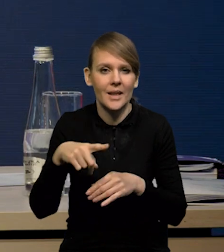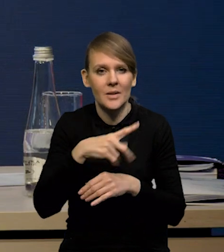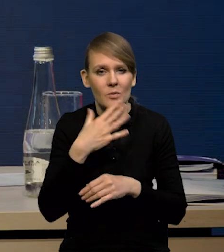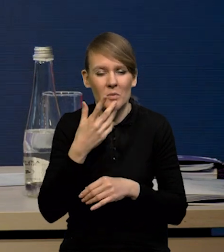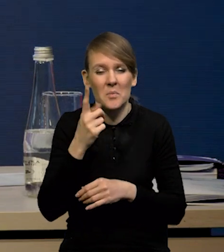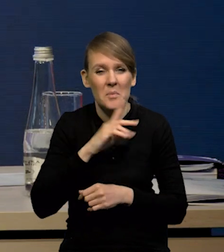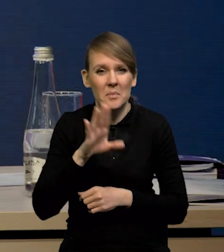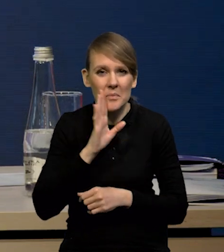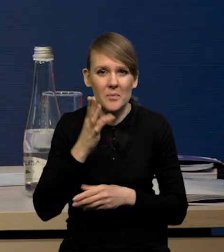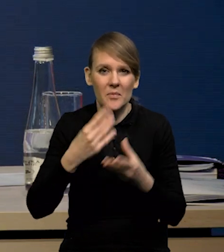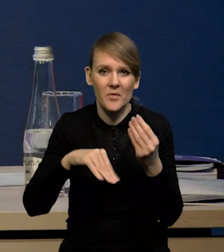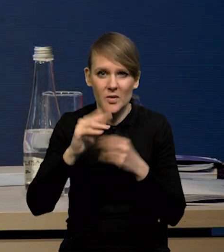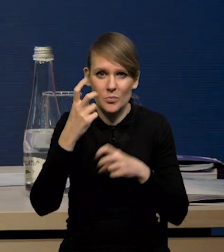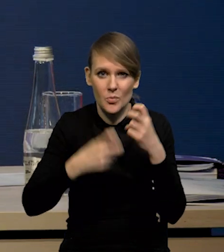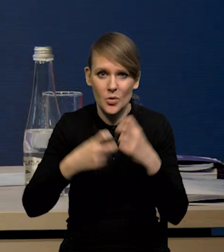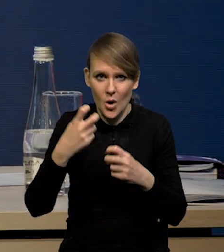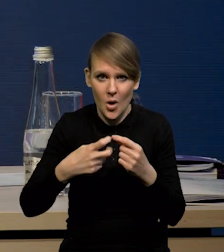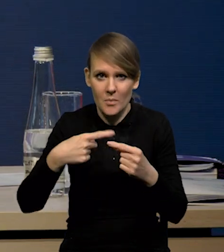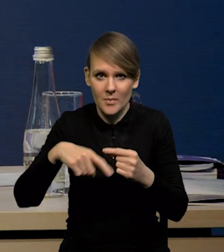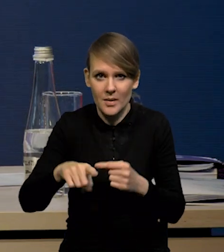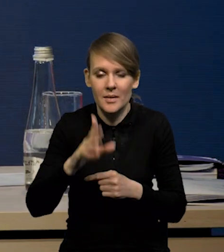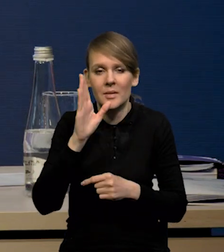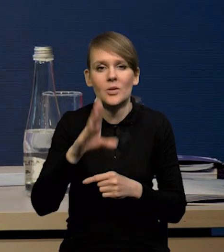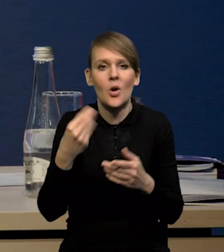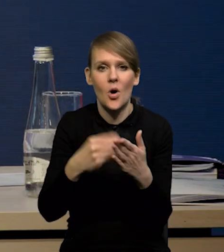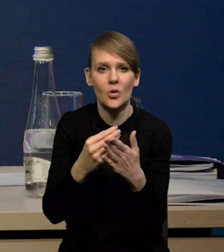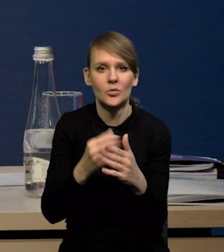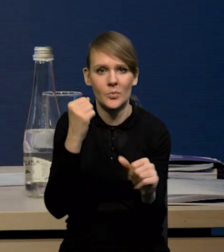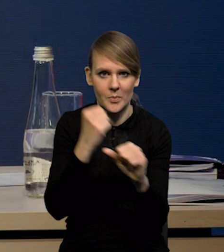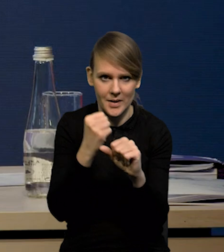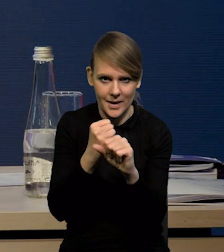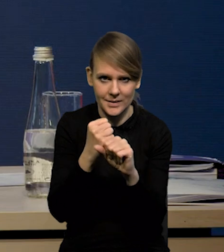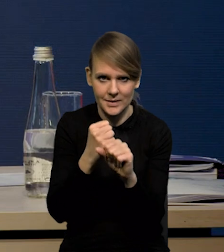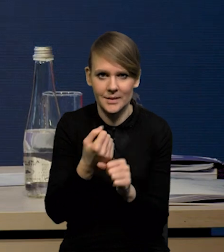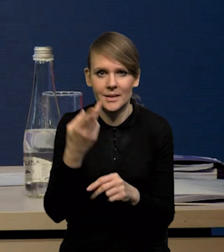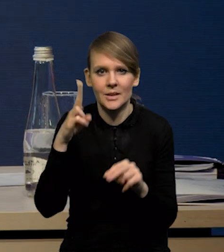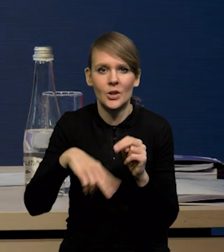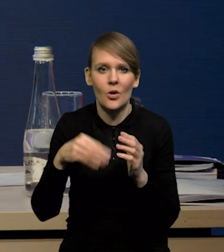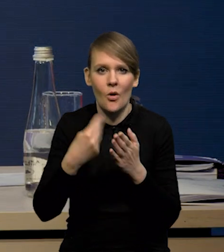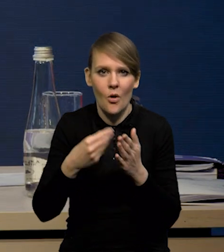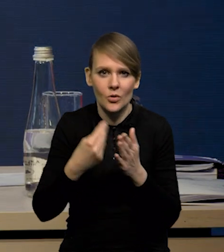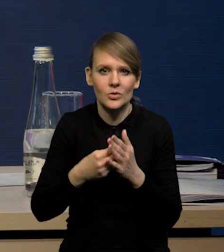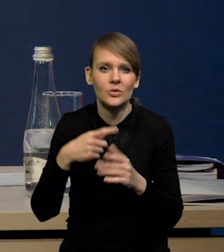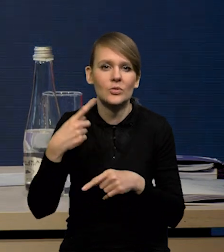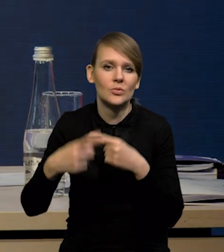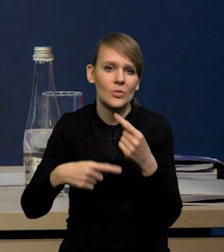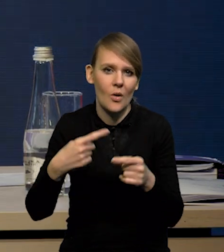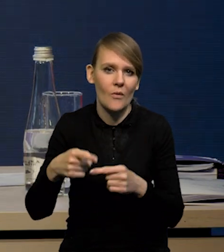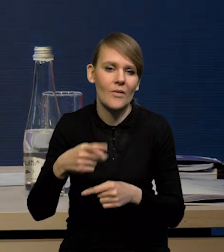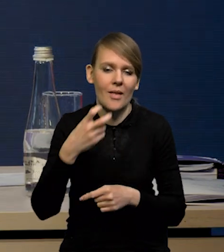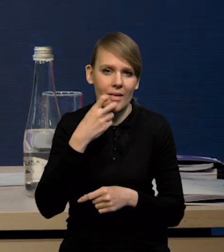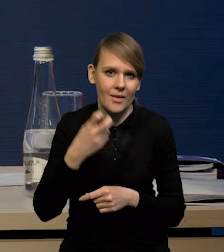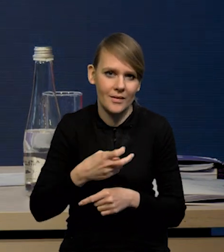że prawdopodobnie największym problemem w najbliższych miesiącach raczej będą koszty pracy już, niż koszty surowców energetycznych czy materiałów i komponentów.